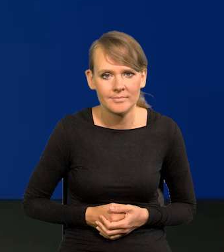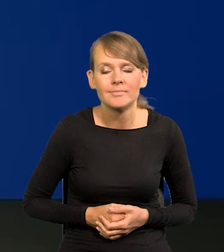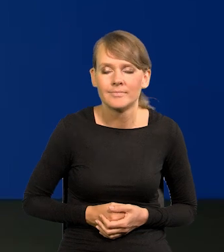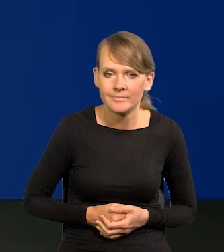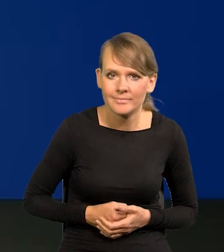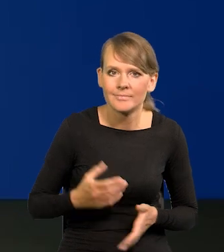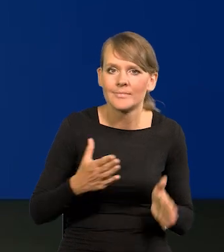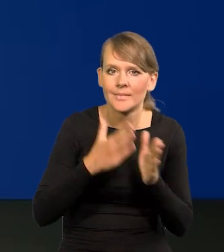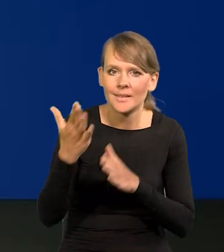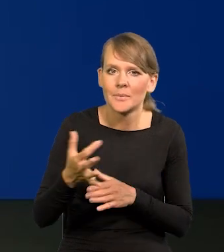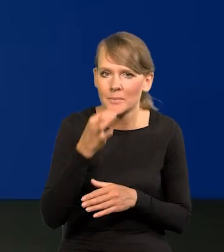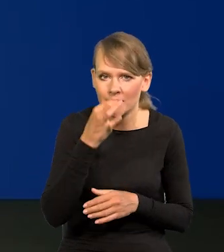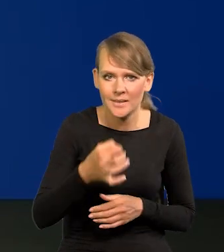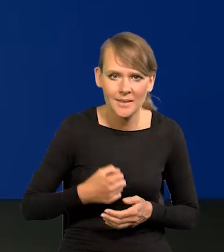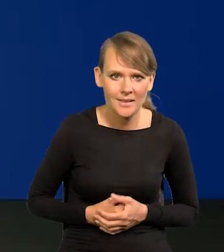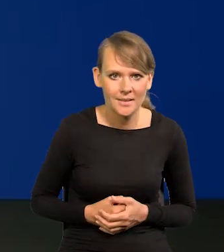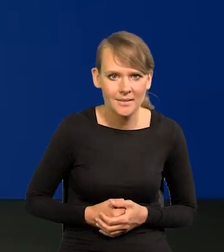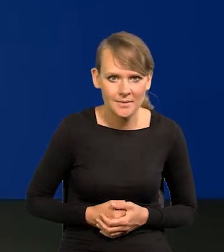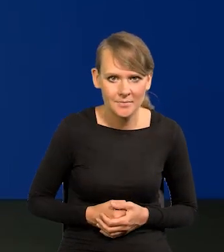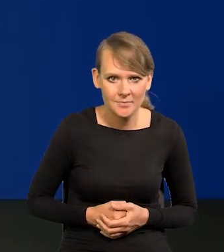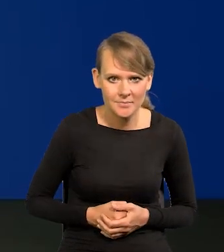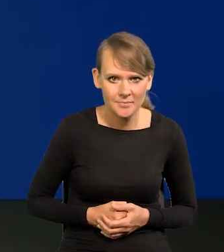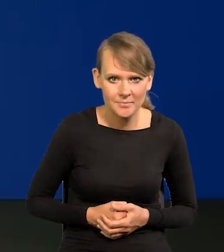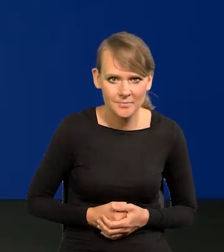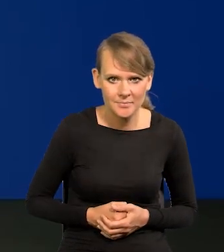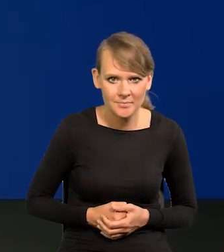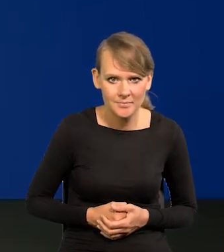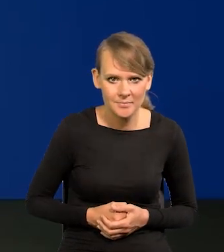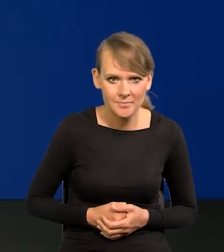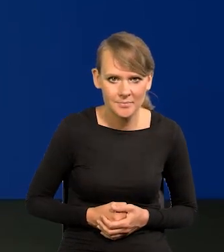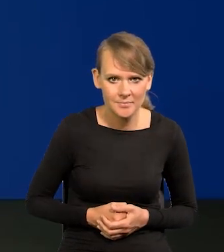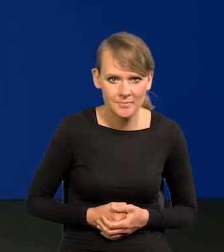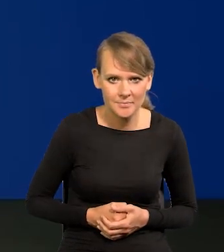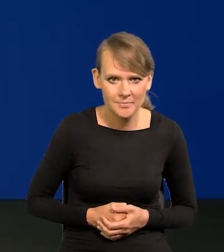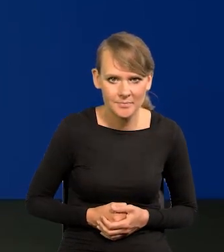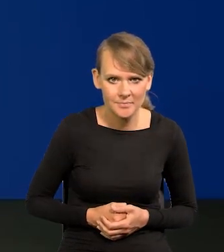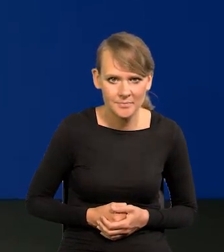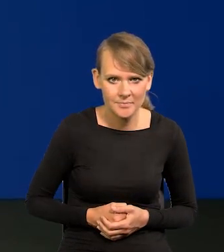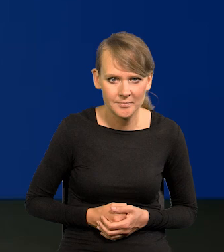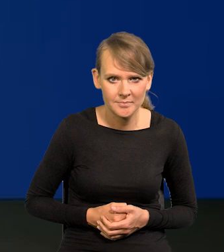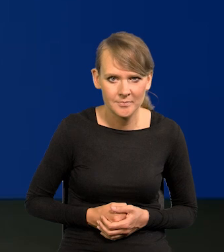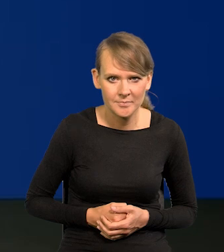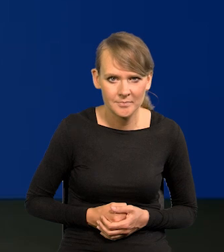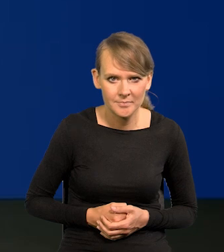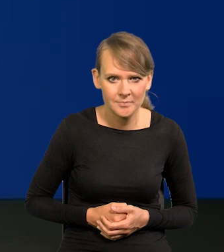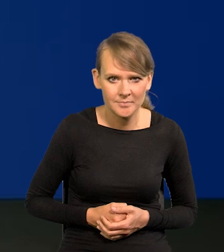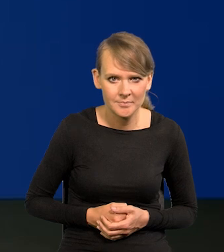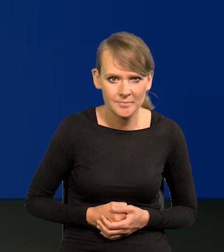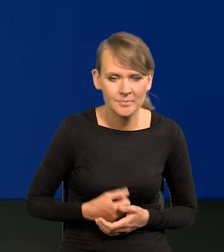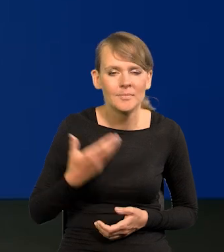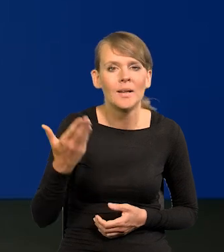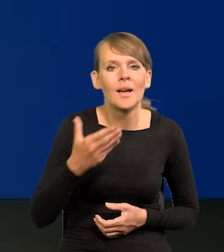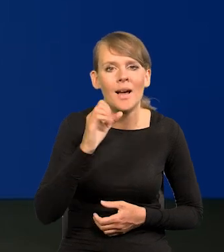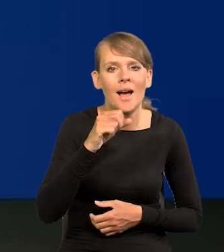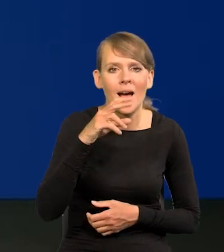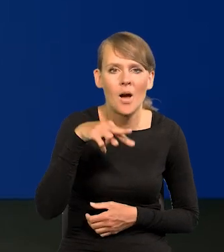Bardzo proszę kolejne pytanie. Bardzo proszę, Pan Redaktor Aureliusz Łojewski.